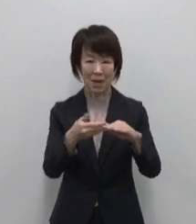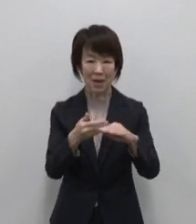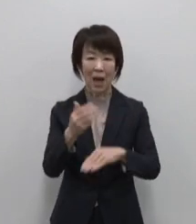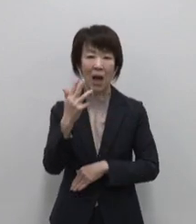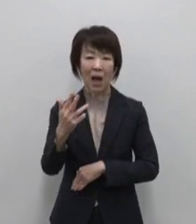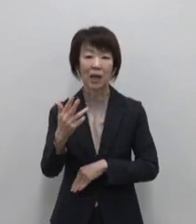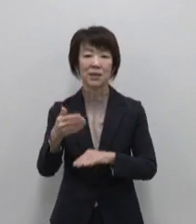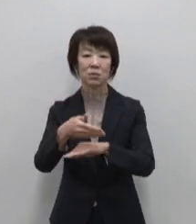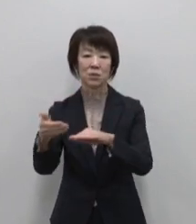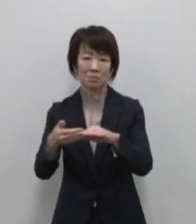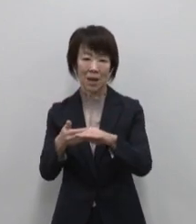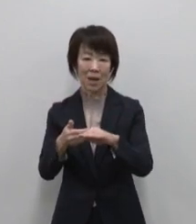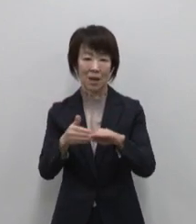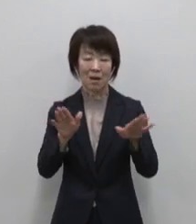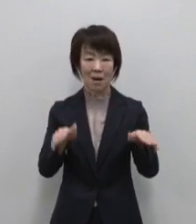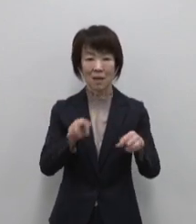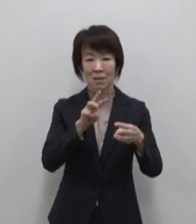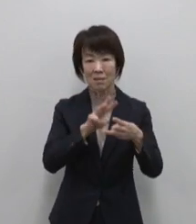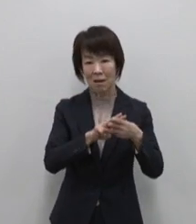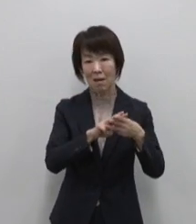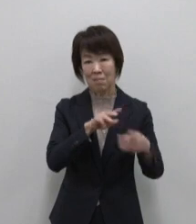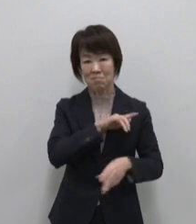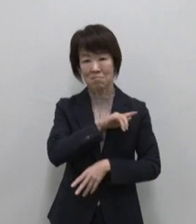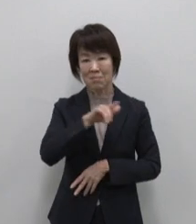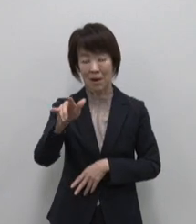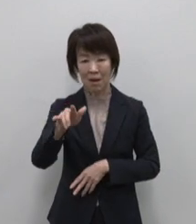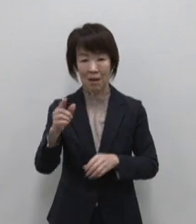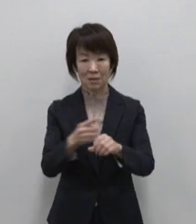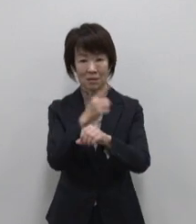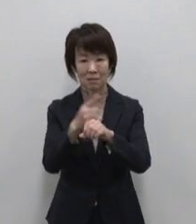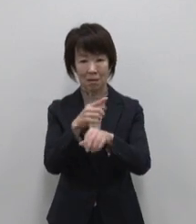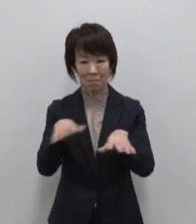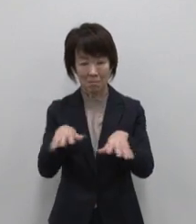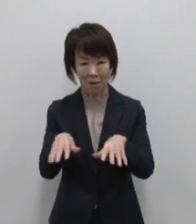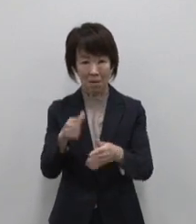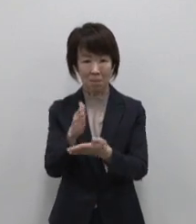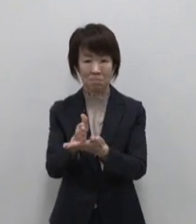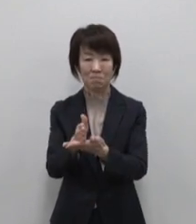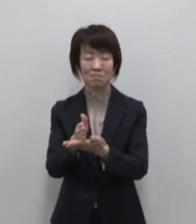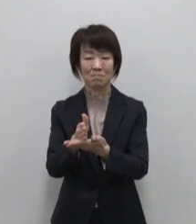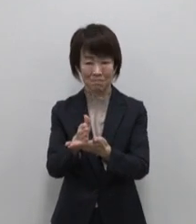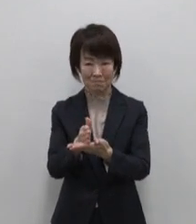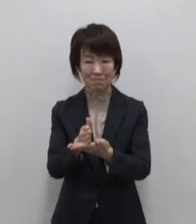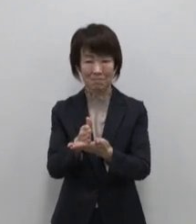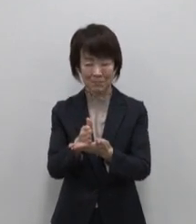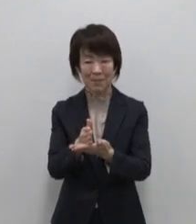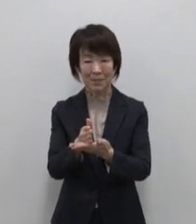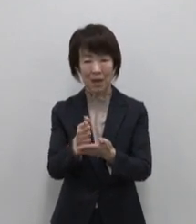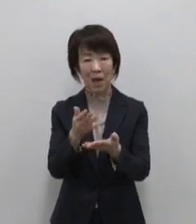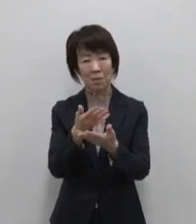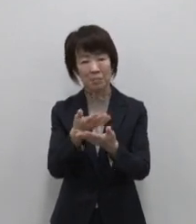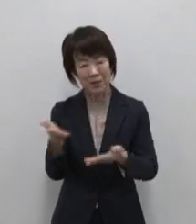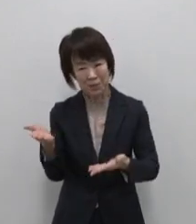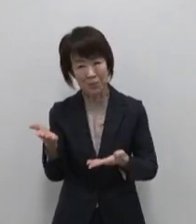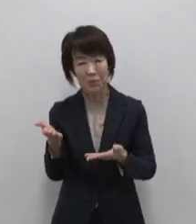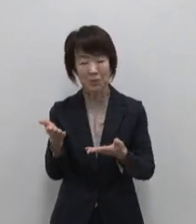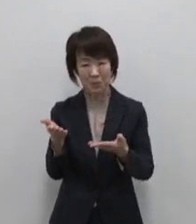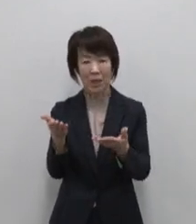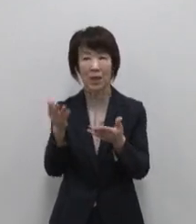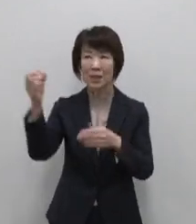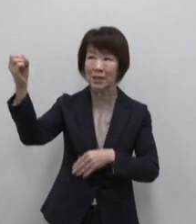羽田空港からわずか1時間ほど 豊かな水あふれる光 常春と言われる